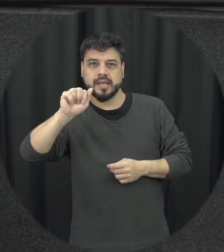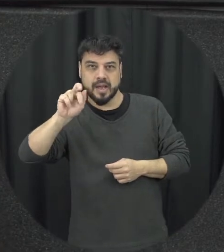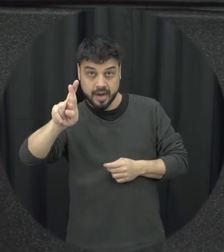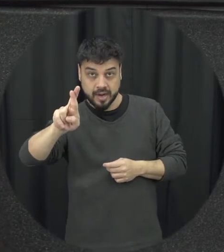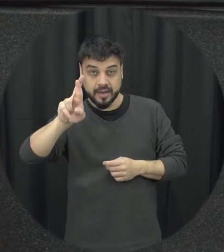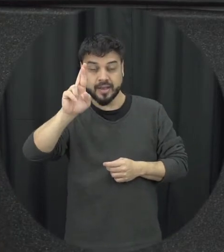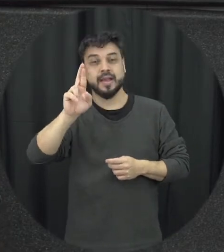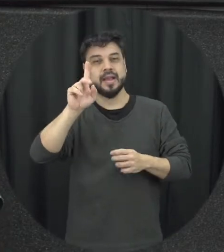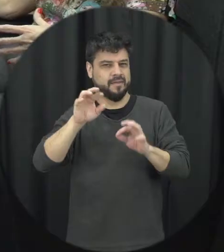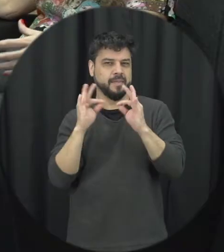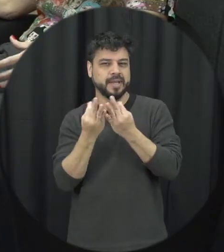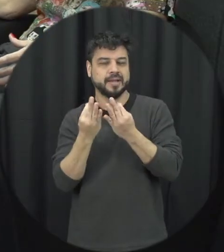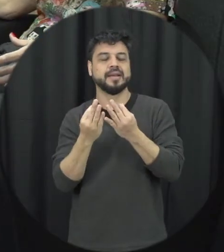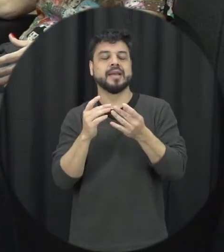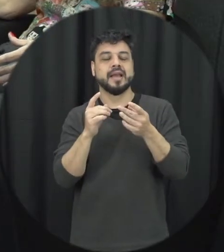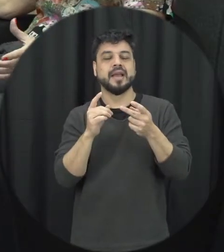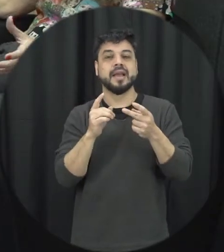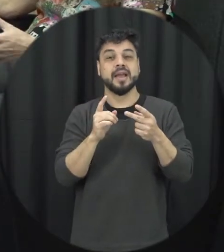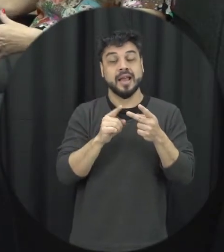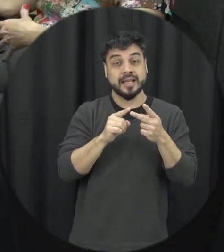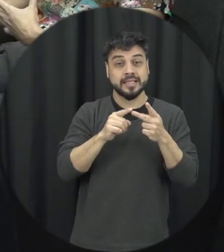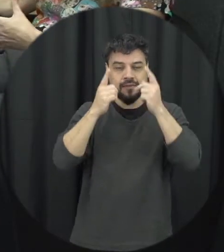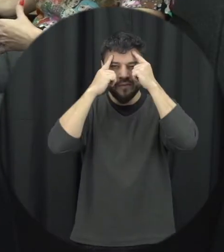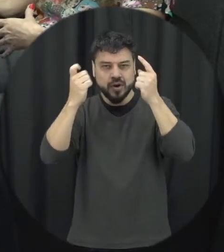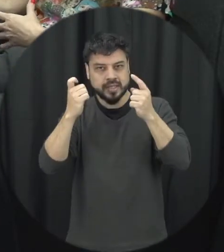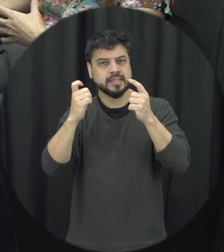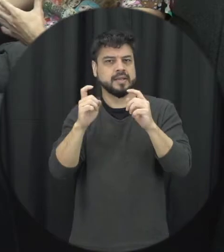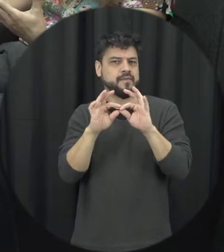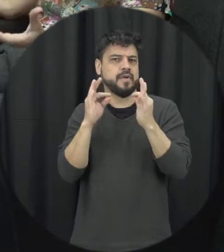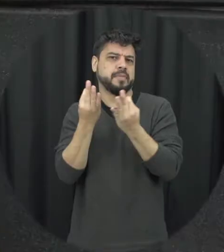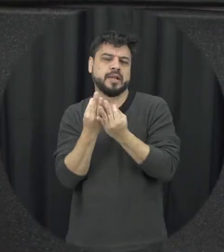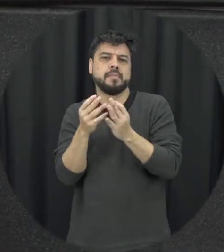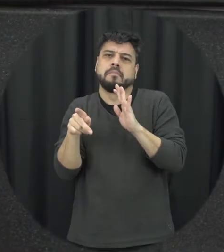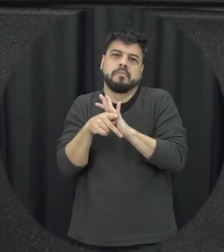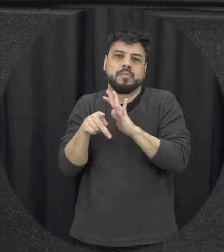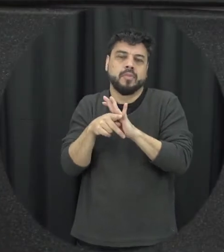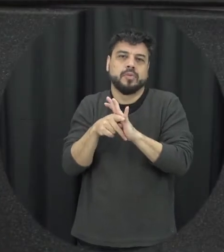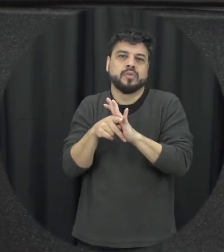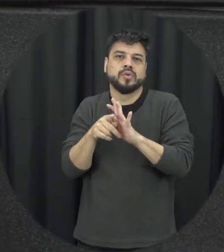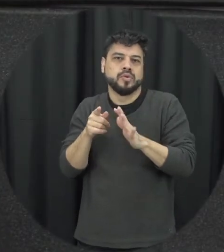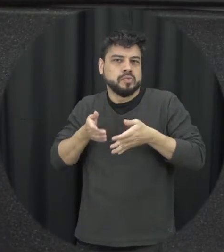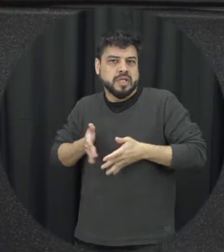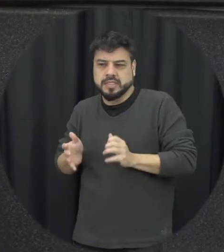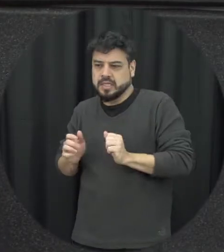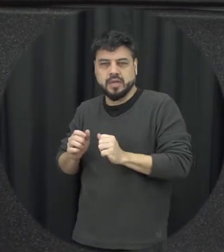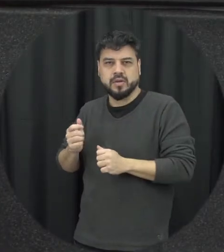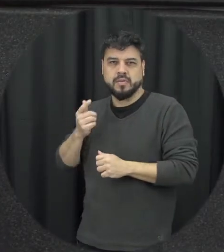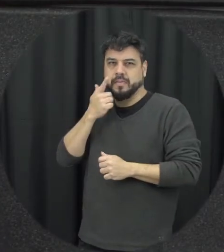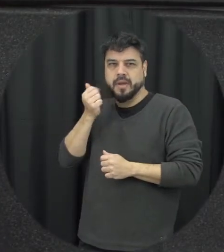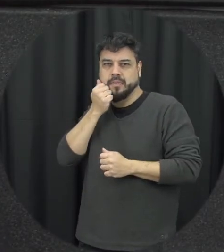seja família consanguínea seja a família que a gente é considera por afinidade laço de afinidade